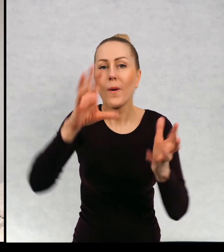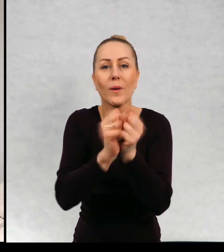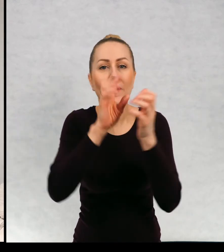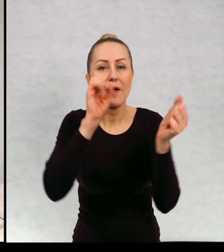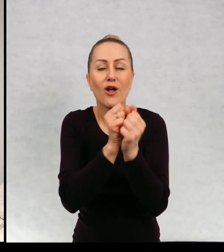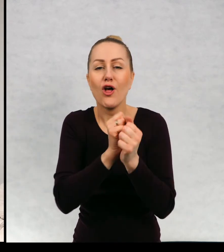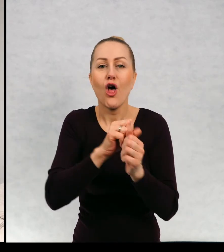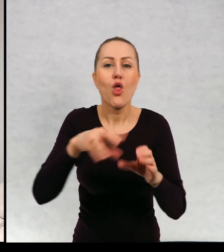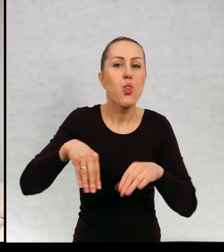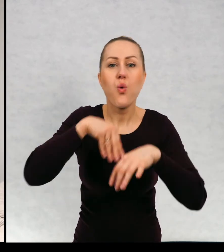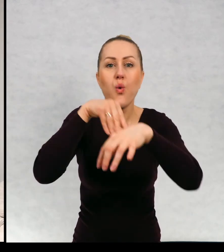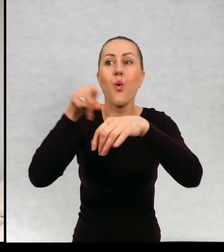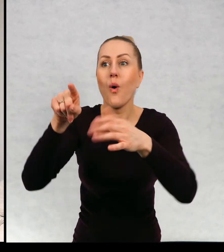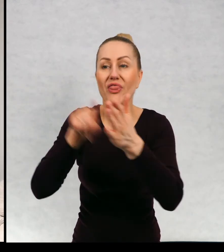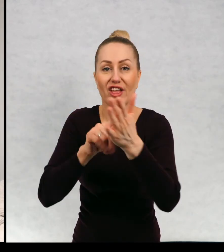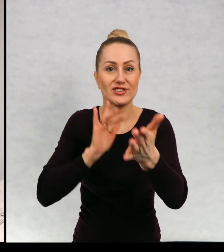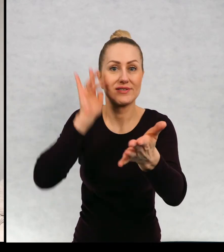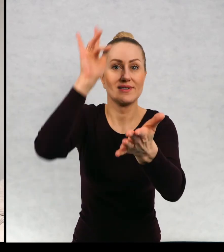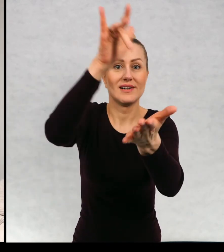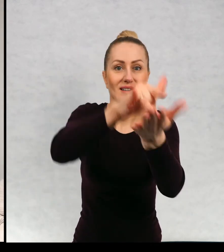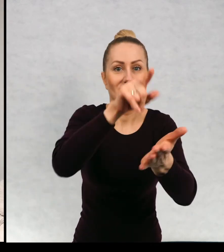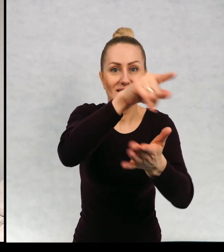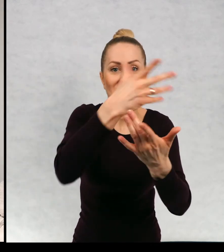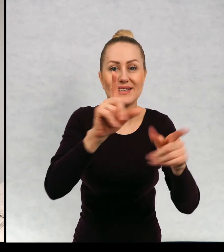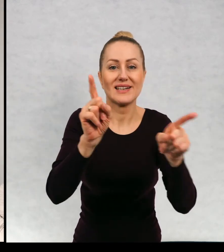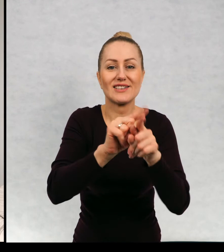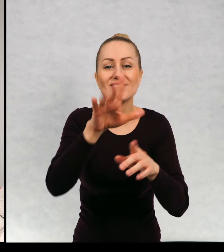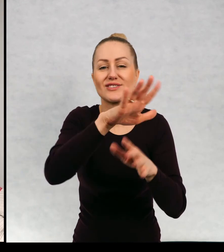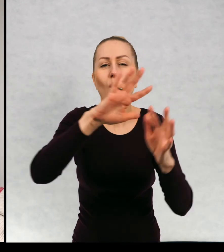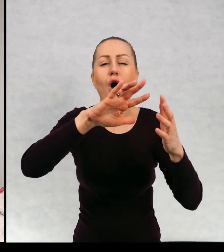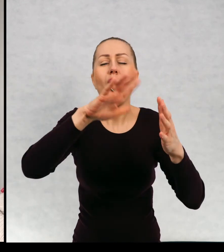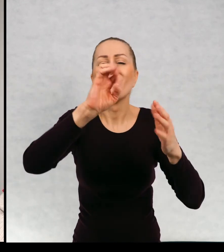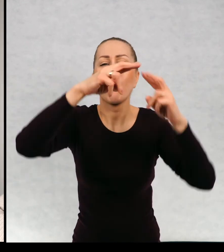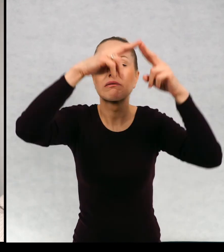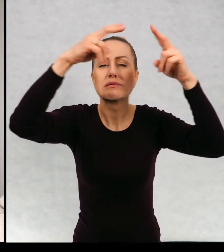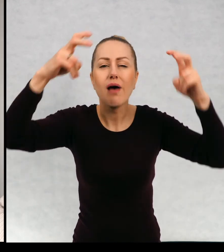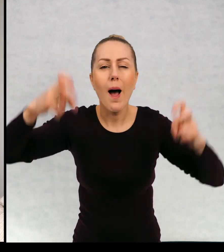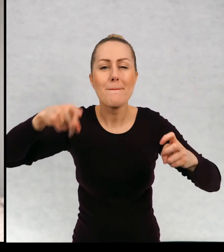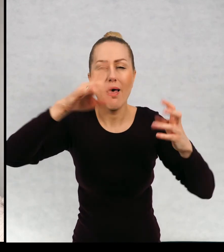którzy zmierzają w tym samym kierunku co on, w kierunku ruin starego zamku.